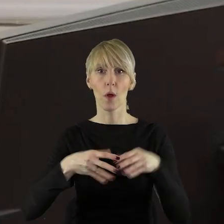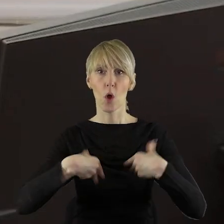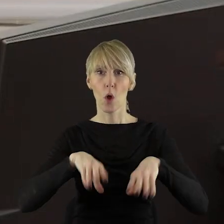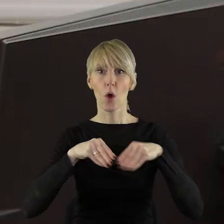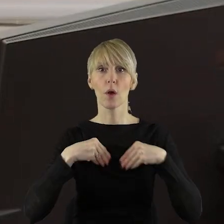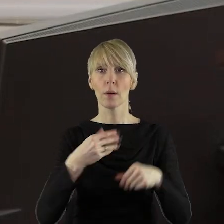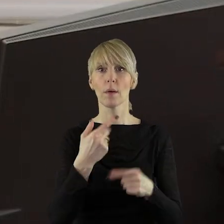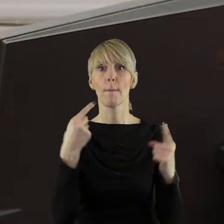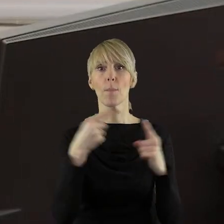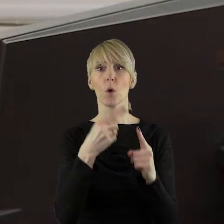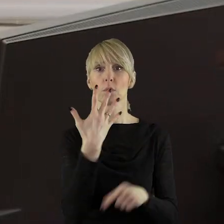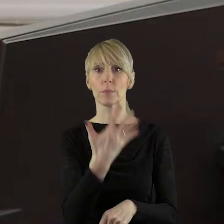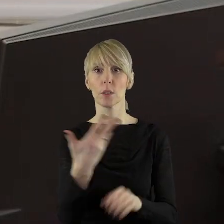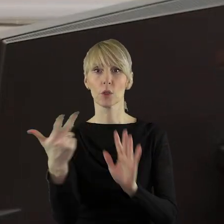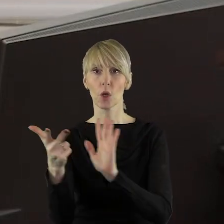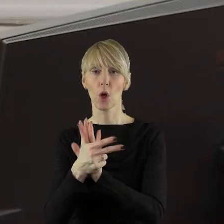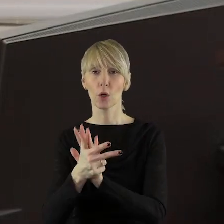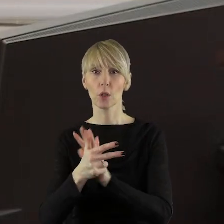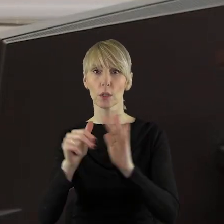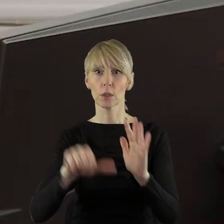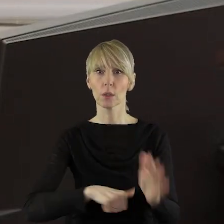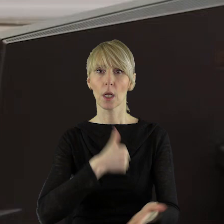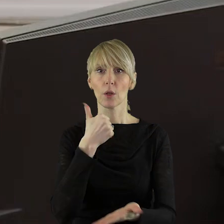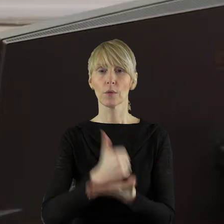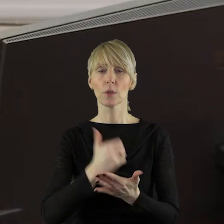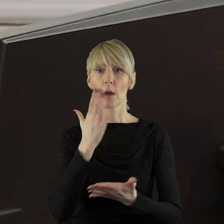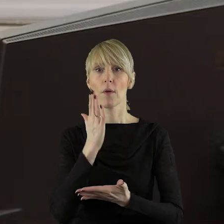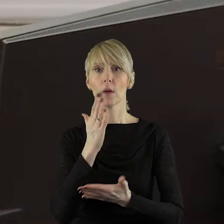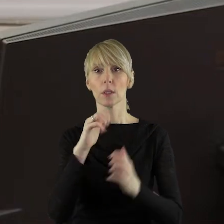porządku obrad o przyjęcie w pkt 5.18